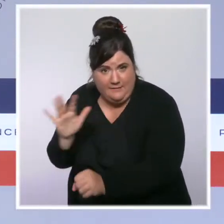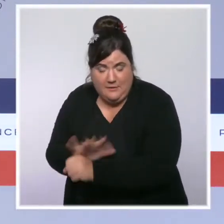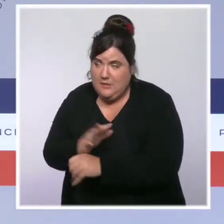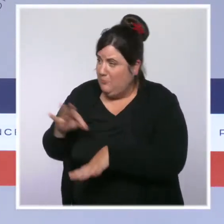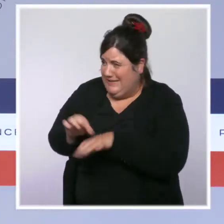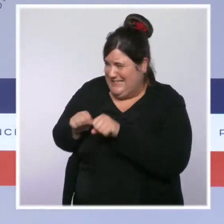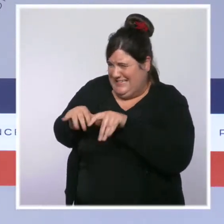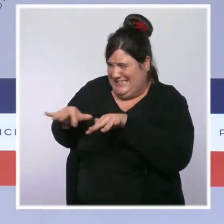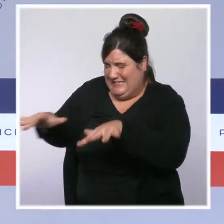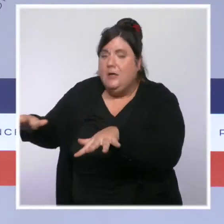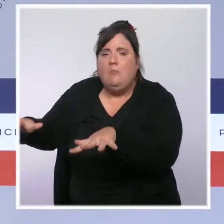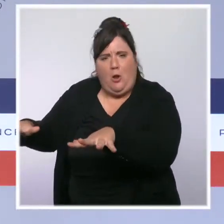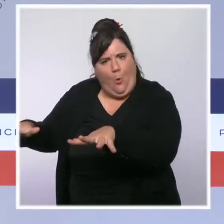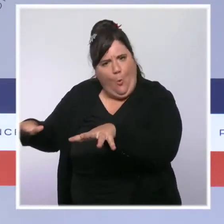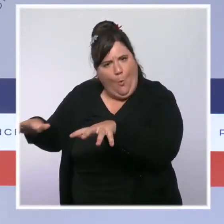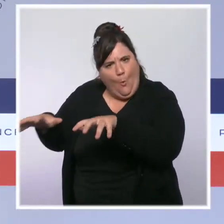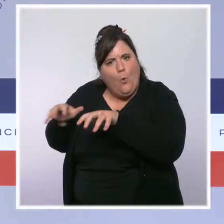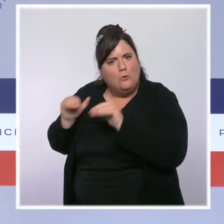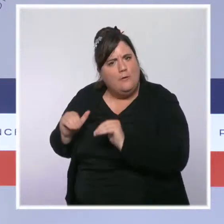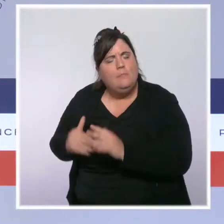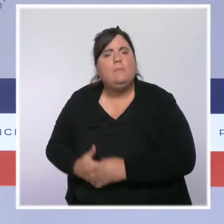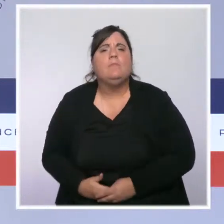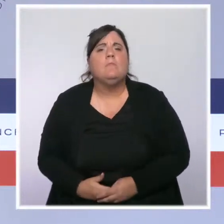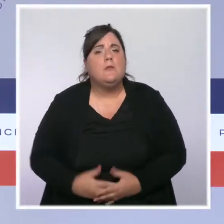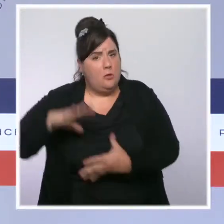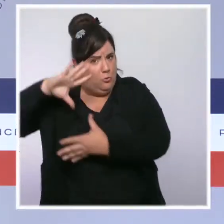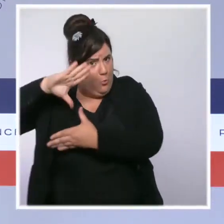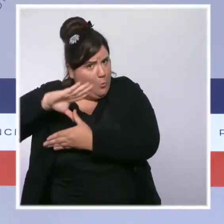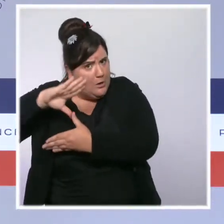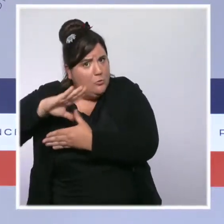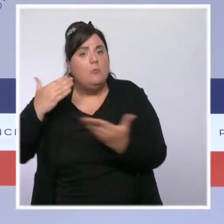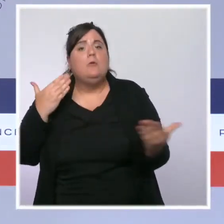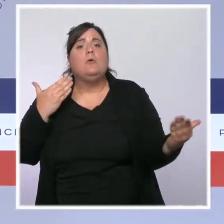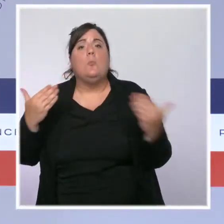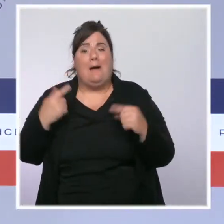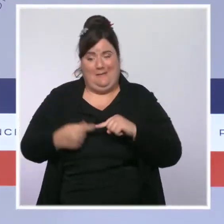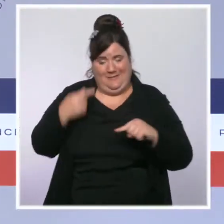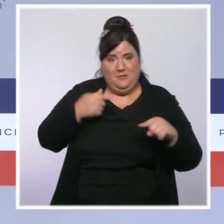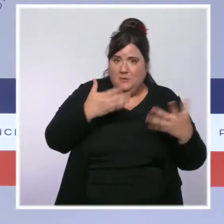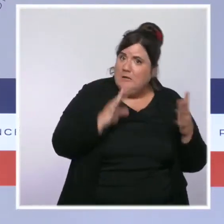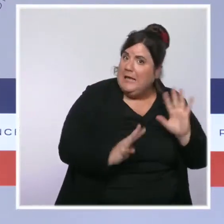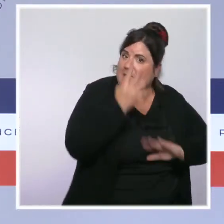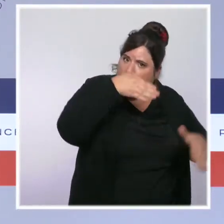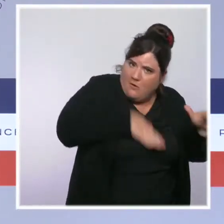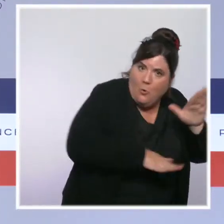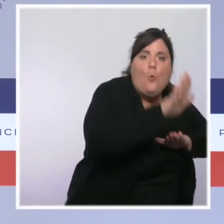La Guadeloupe a désormais deux fois moins de patients en réanimation qu'au sommet de la vague et la tension hospitalière